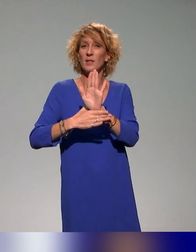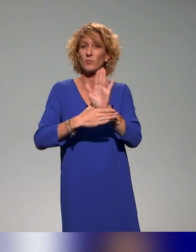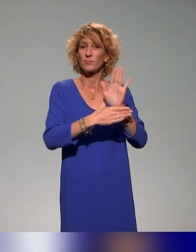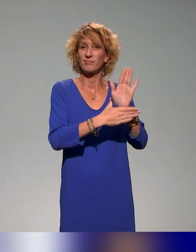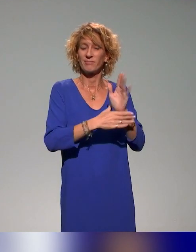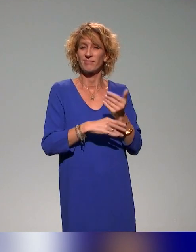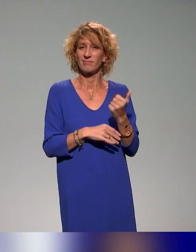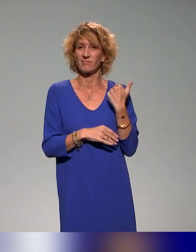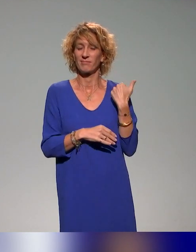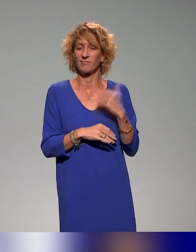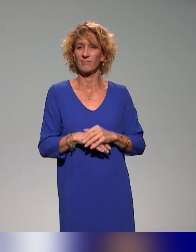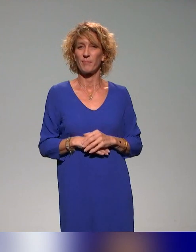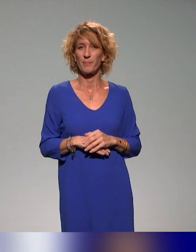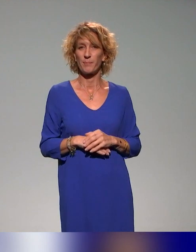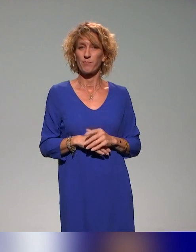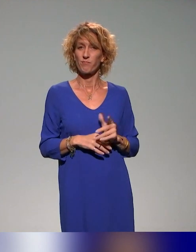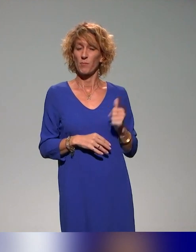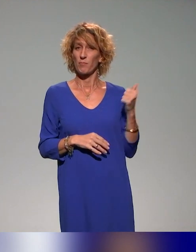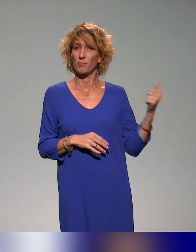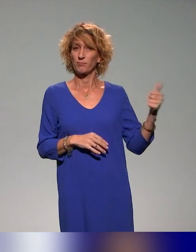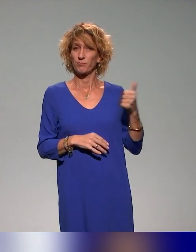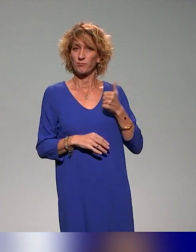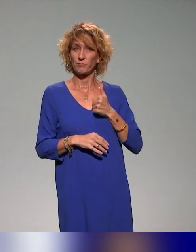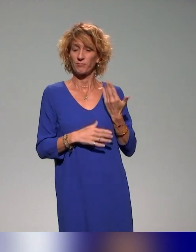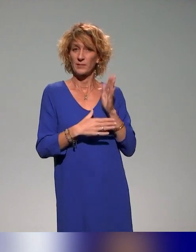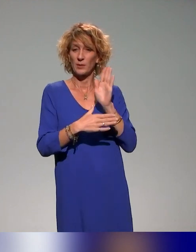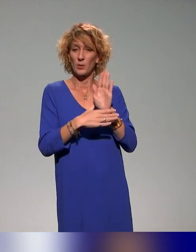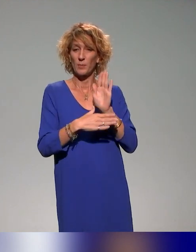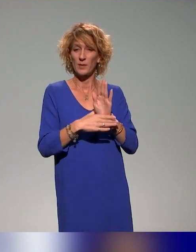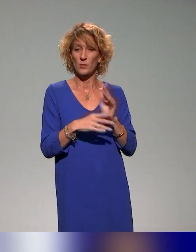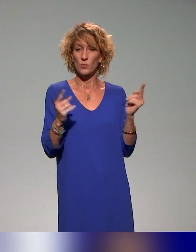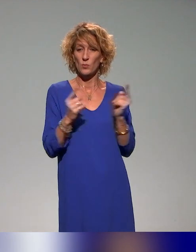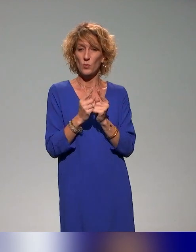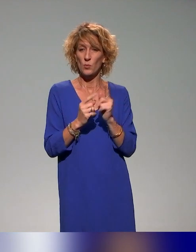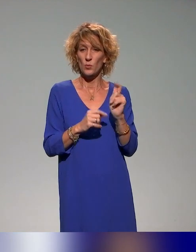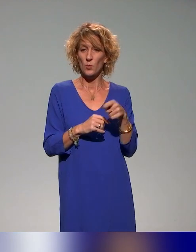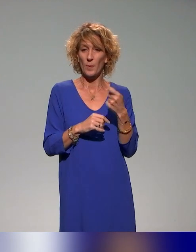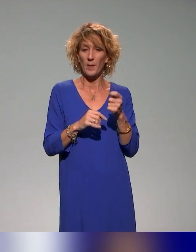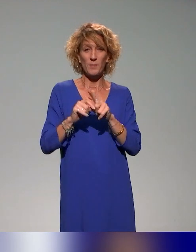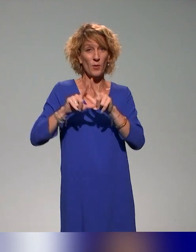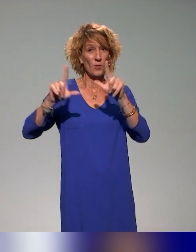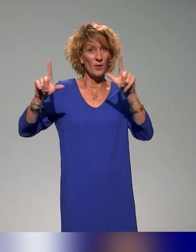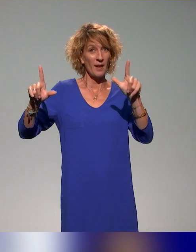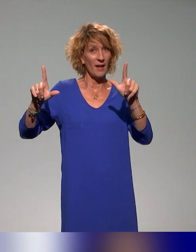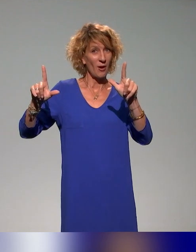On va commencer par se présenter rapidement. Normalement, vous devez voir notre écran partagé si tout va bien.